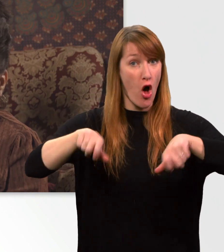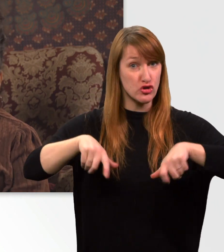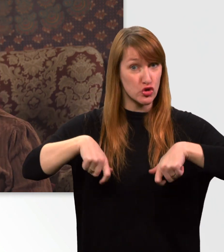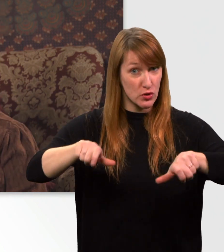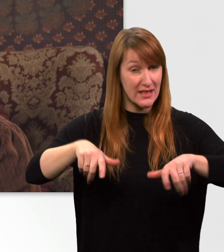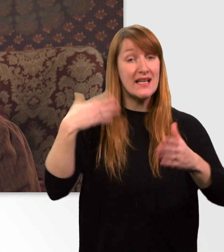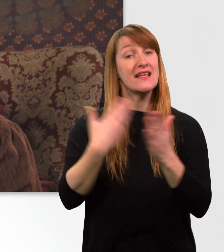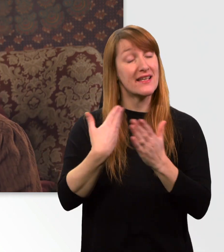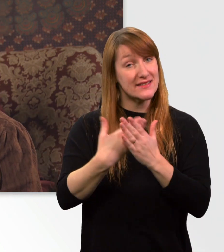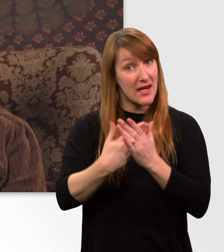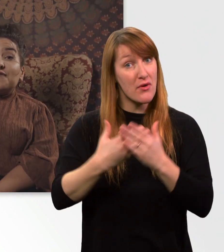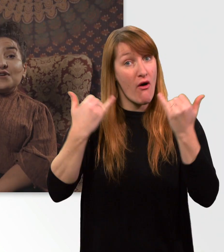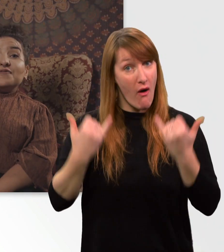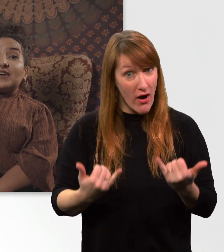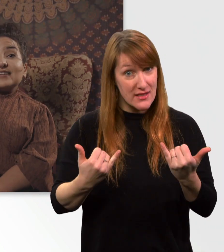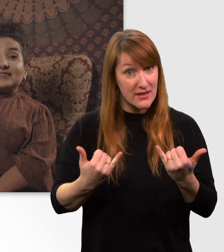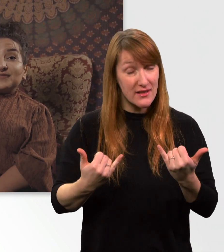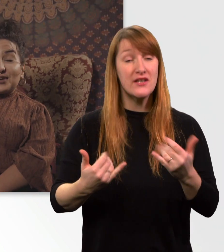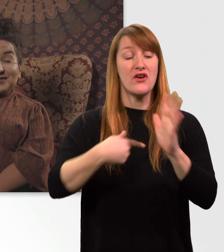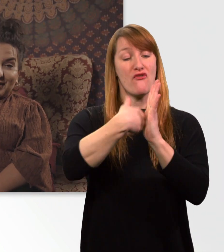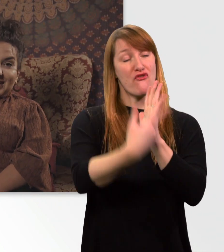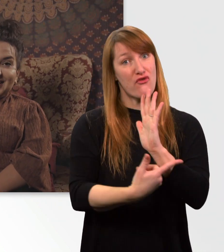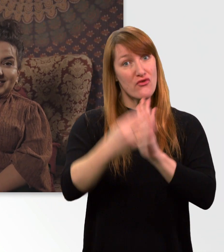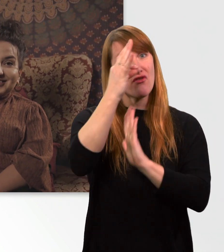Deswegen hab ich jetzt 5 Fakten für euch vorbereitet.